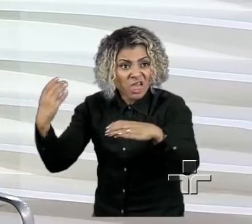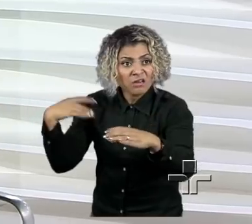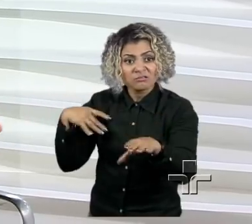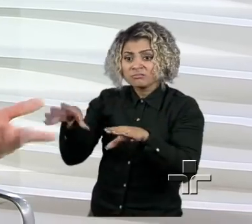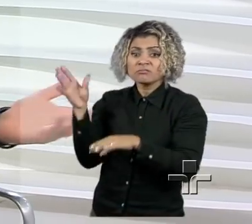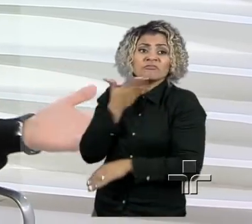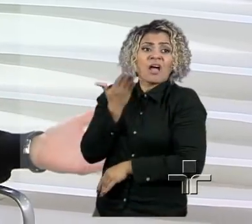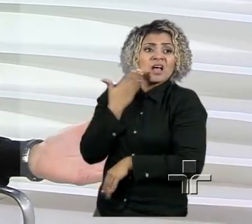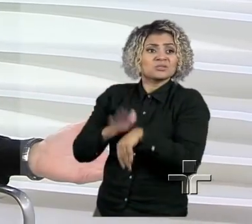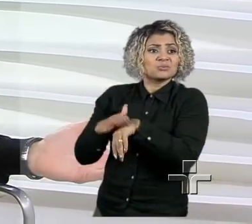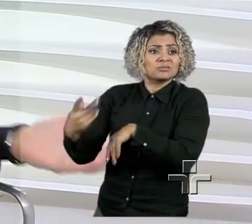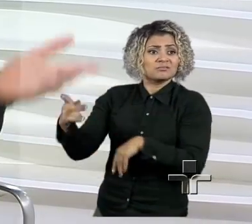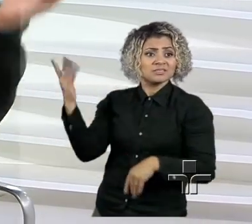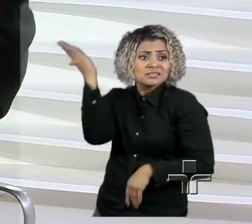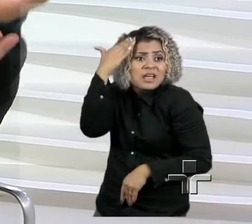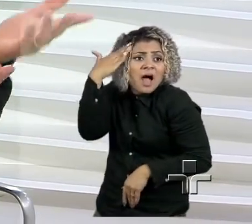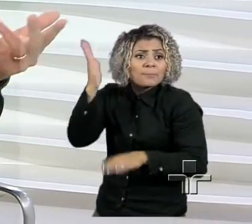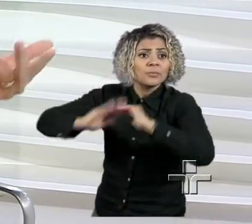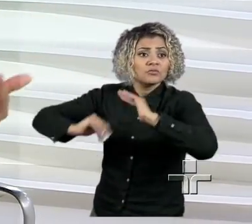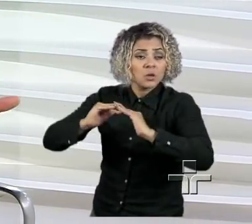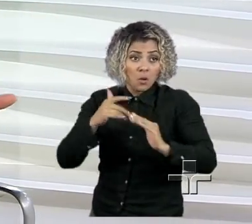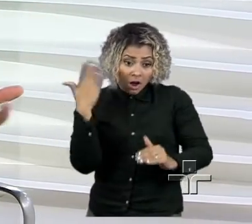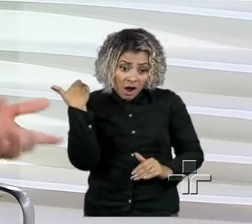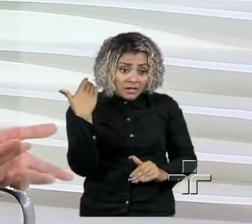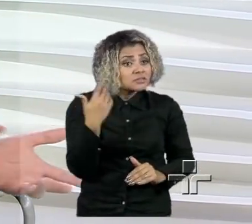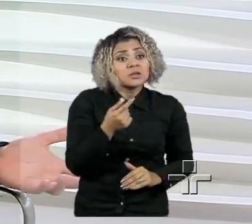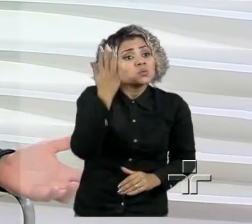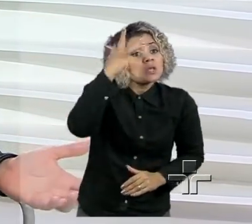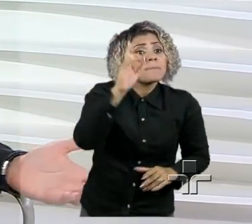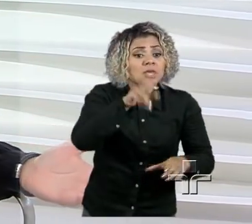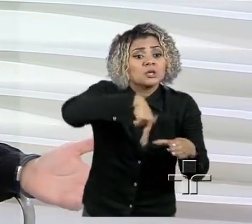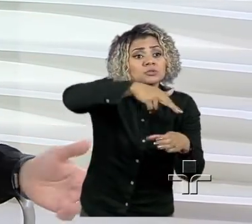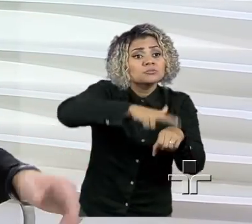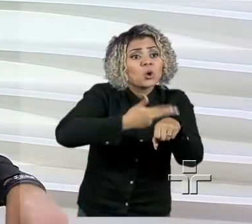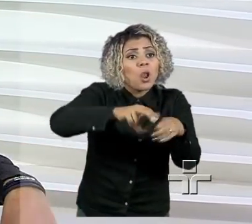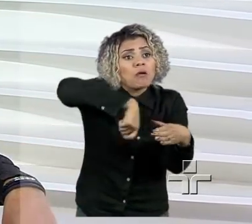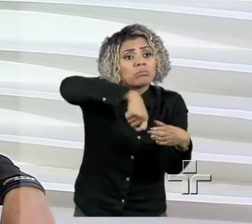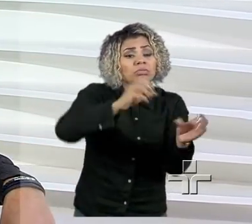Fazer chocolate, eu não sabia como fazer, aprendi em dois dias na cozinha da dona Cleusa, né?